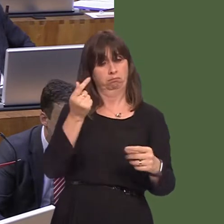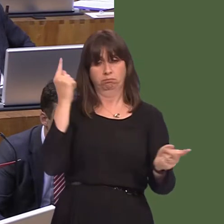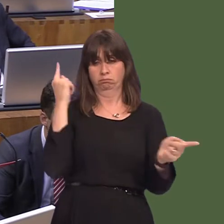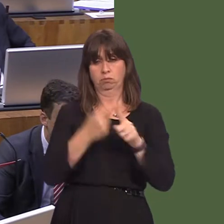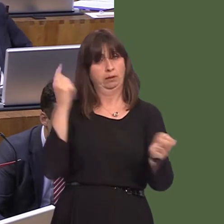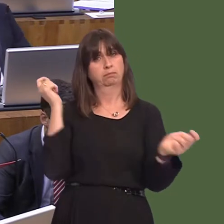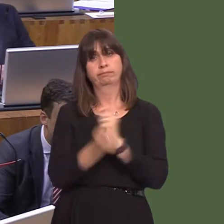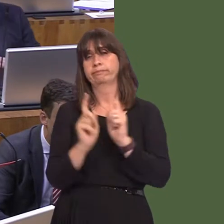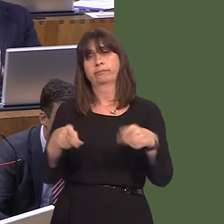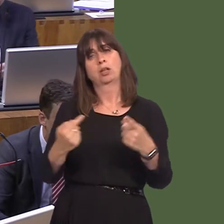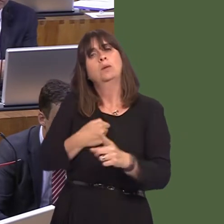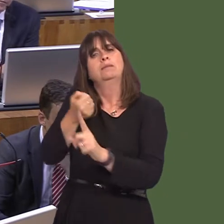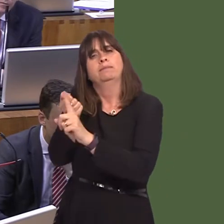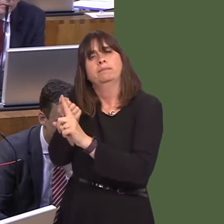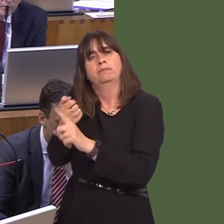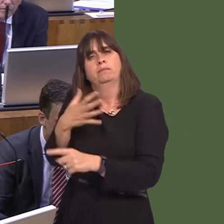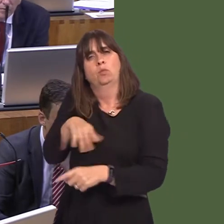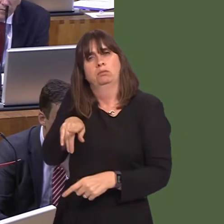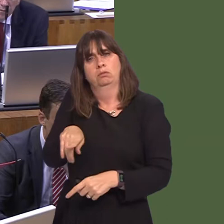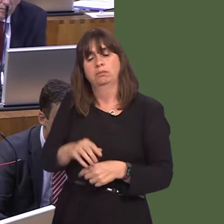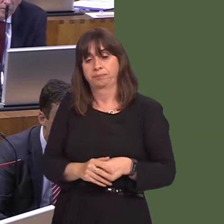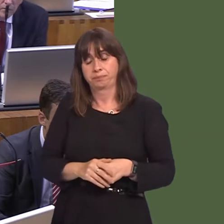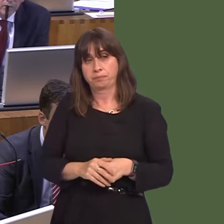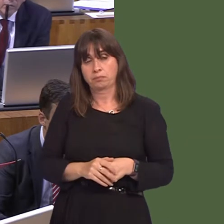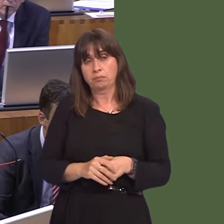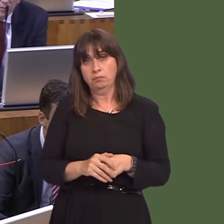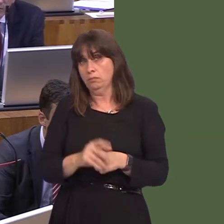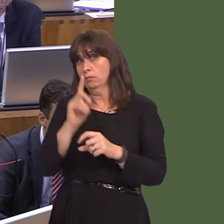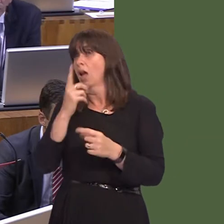a long time. But it simply isn't enough for us to say, 'We will take control of the prisons'